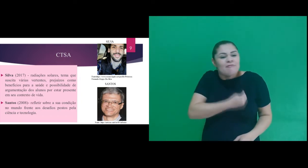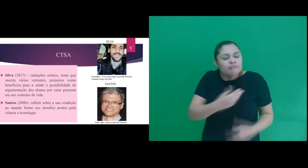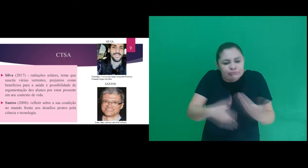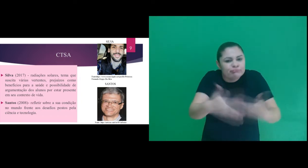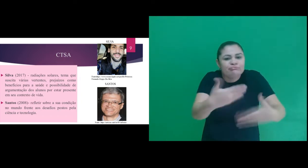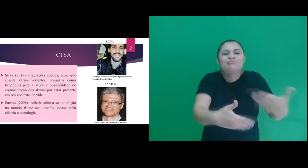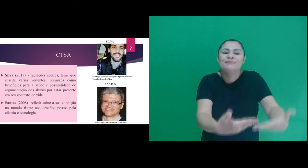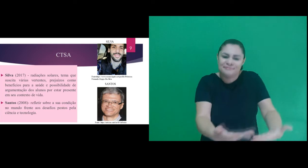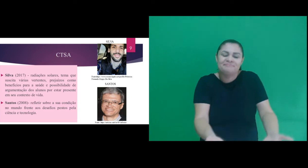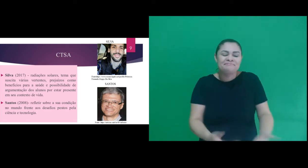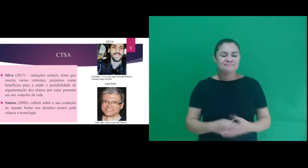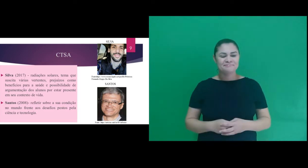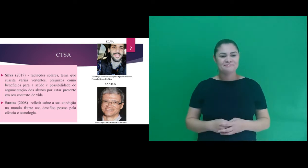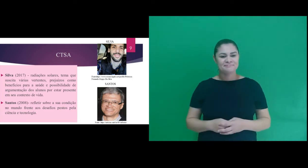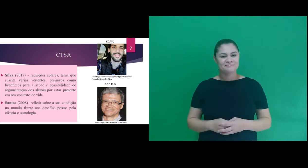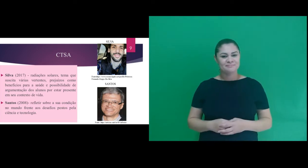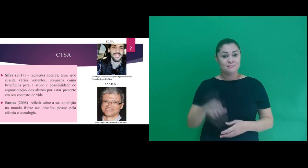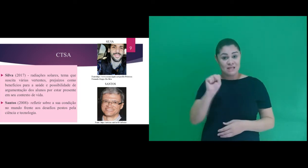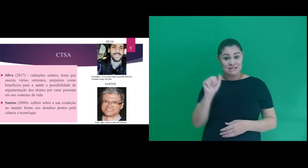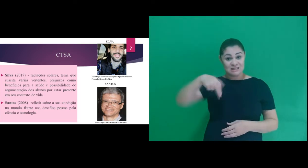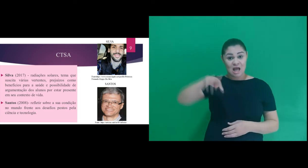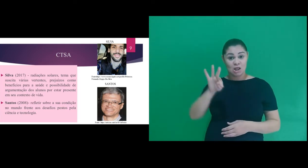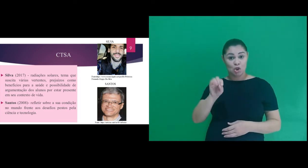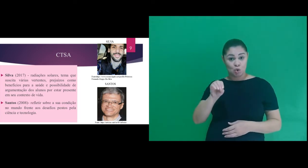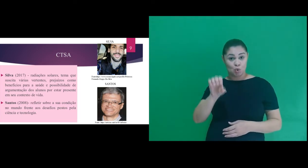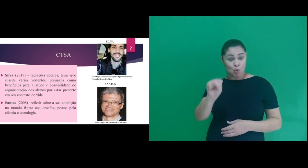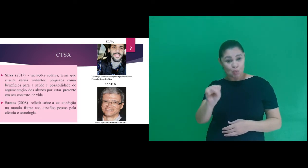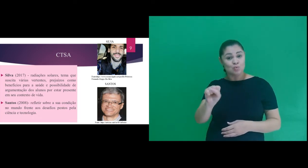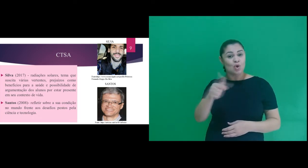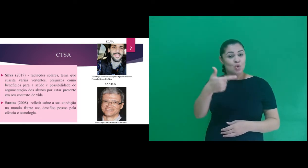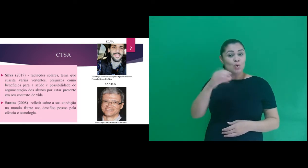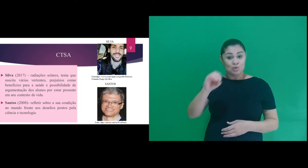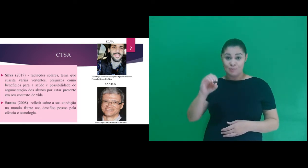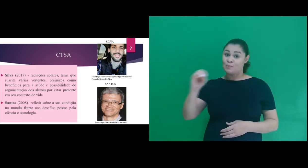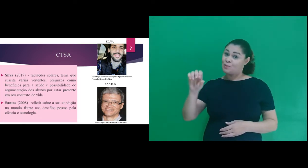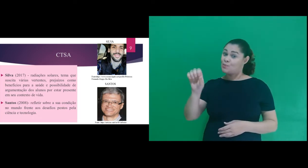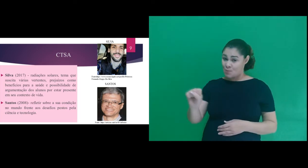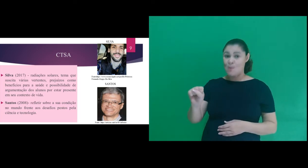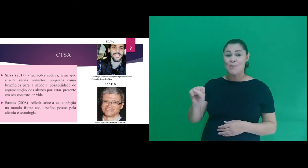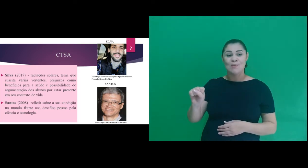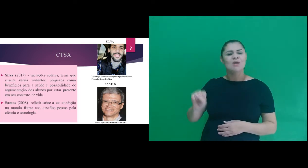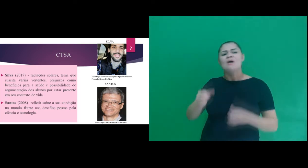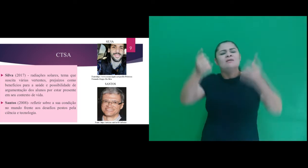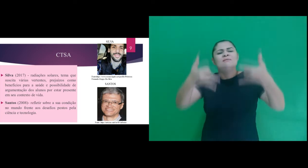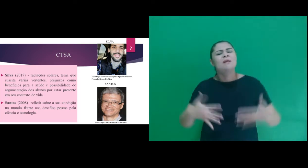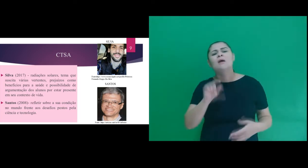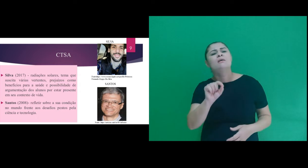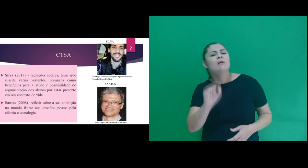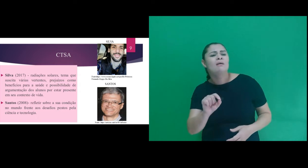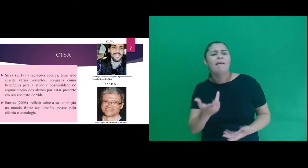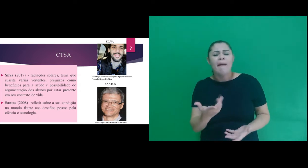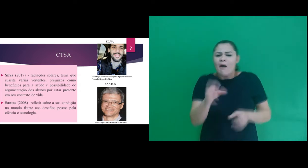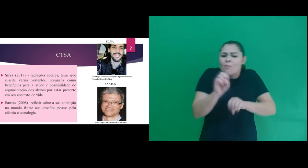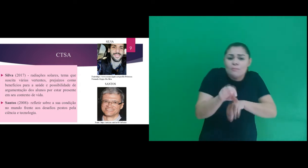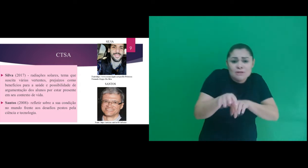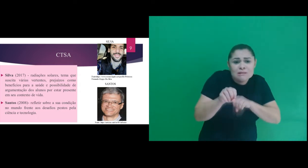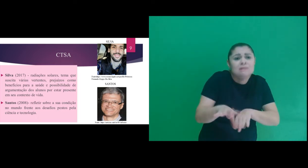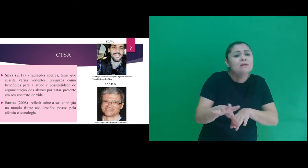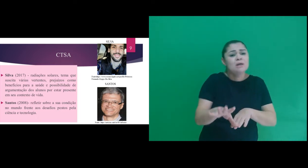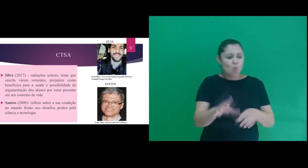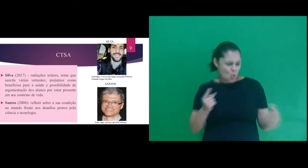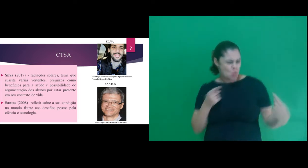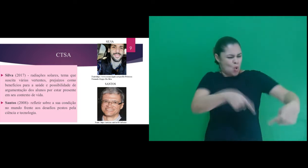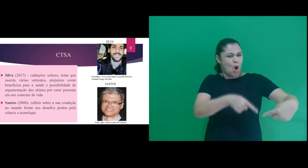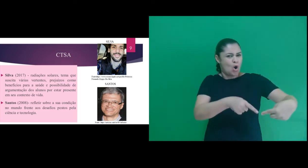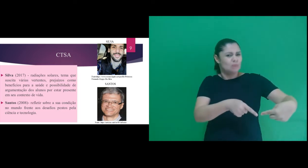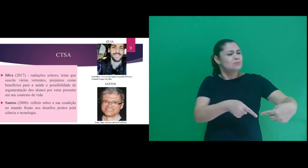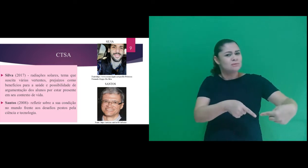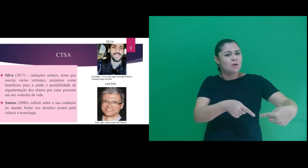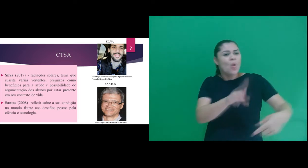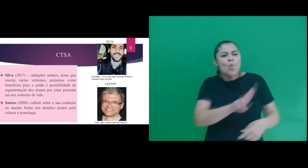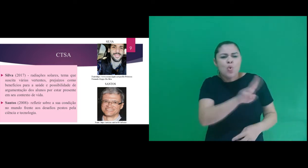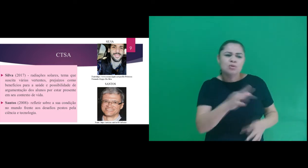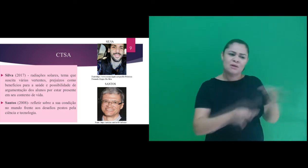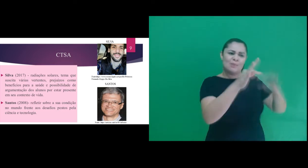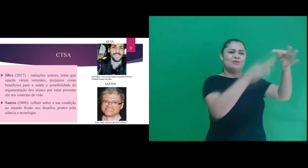contexto de vida. Santos (2008) – argumenta que não se trata de uma educação contra o uso da